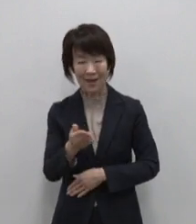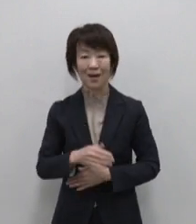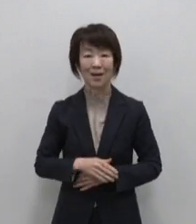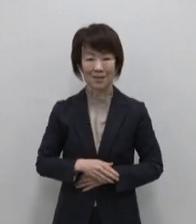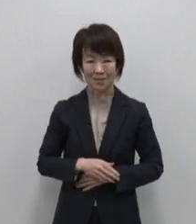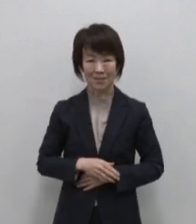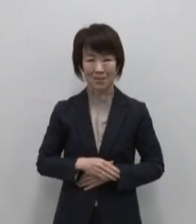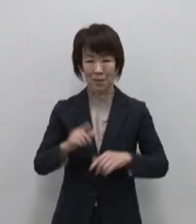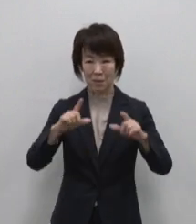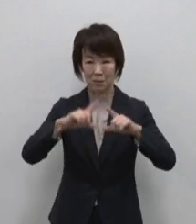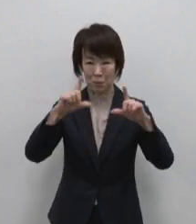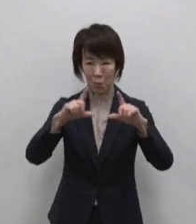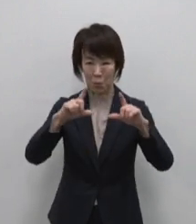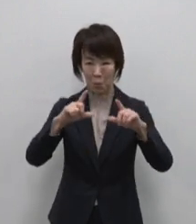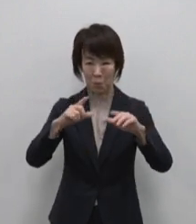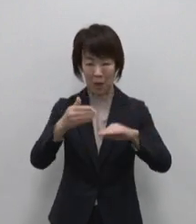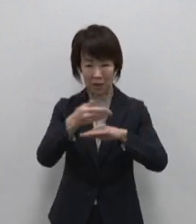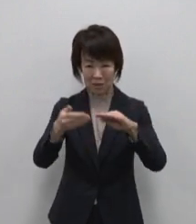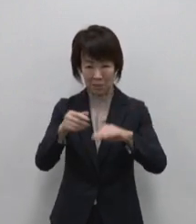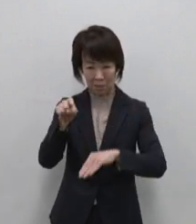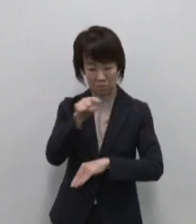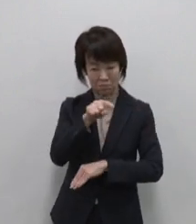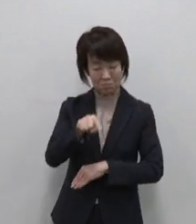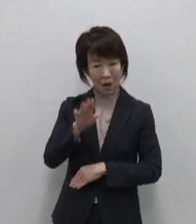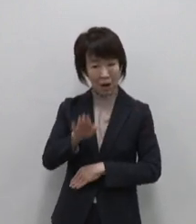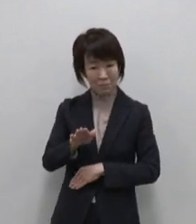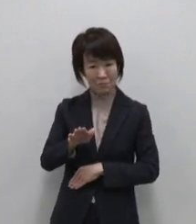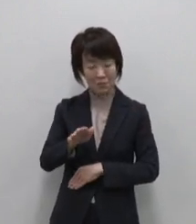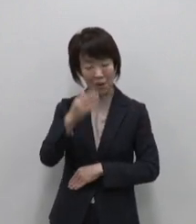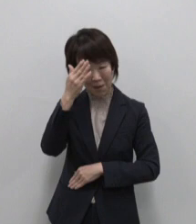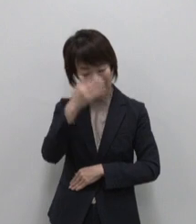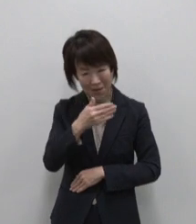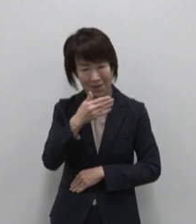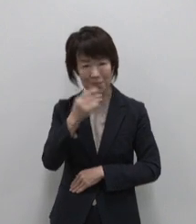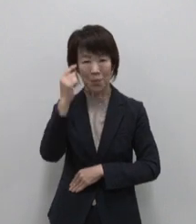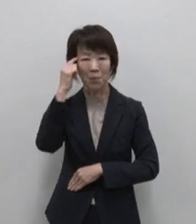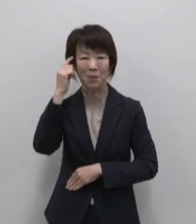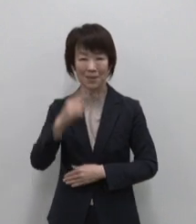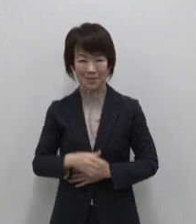東京にこんな場所があったんだ なんて発見も多かったんじゃないでしょうか